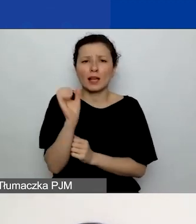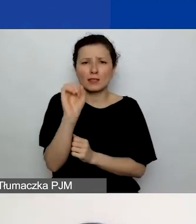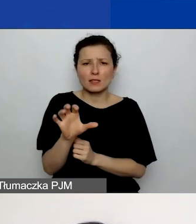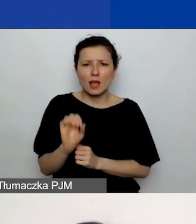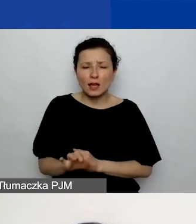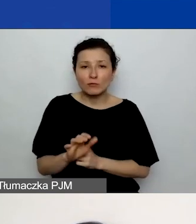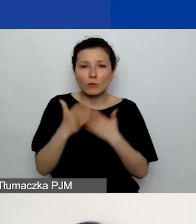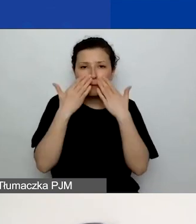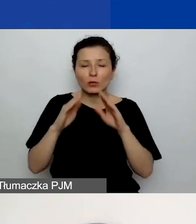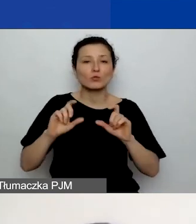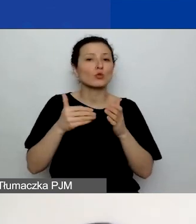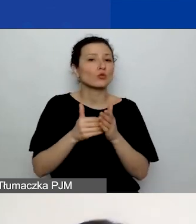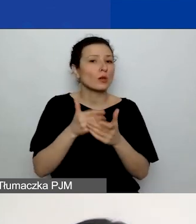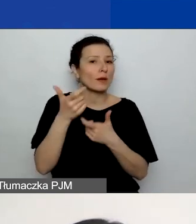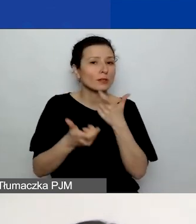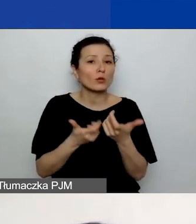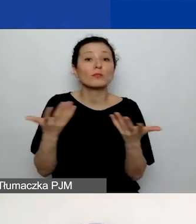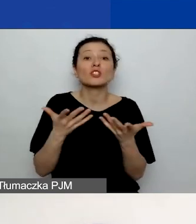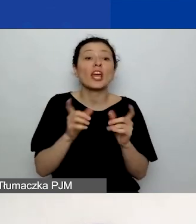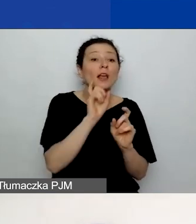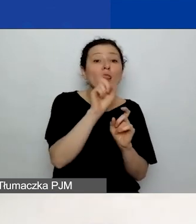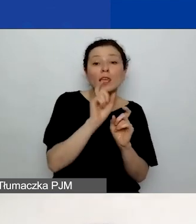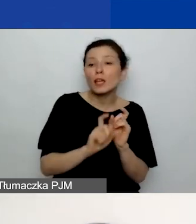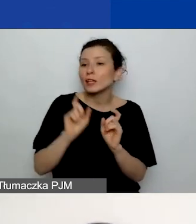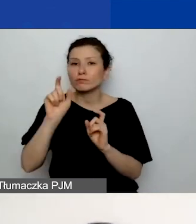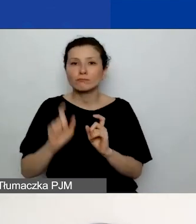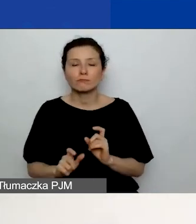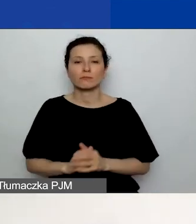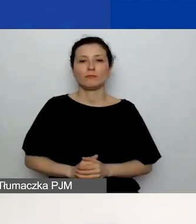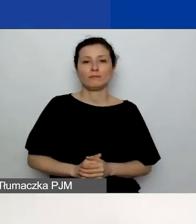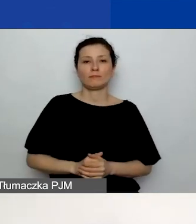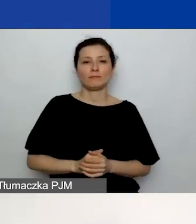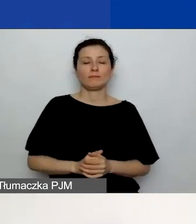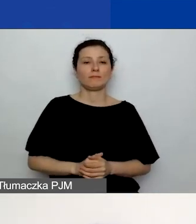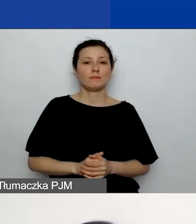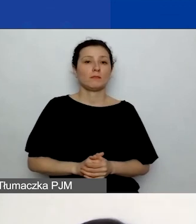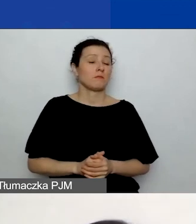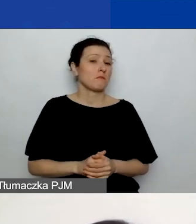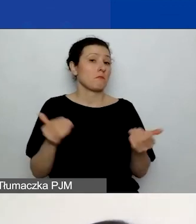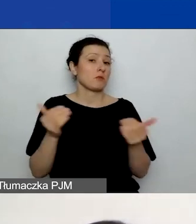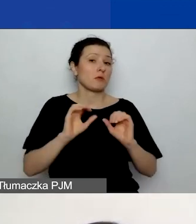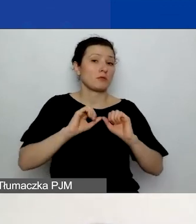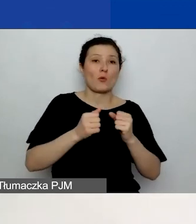co należy w którym miejscu kliknąć w generatorze, ponieważ mogą to być działania nieoczywiste.